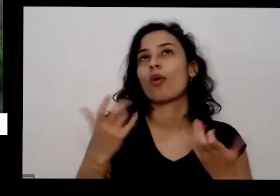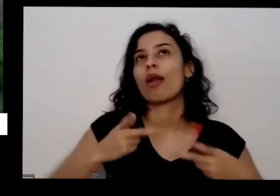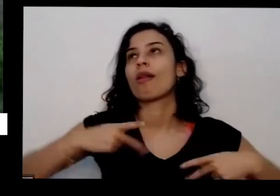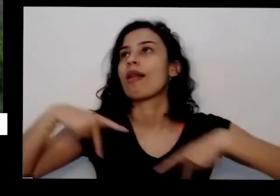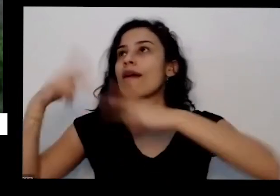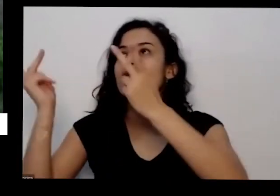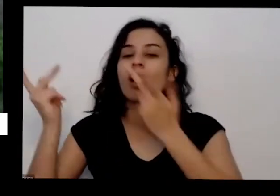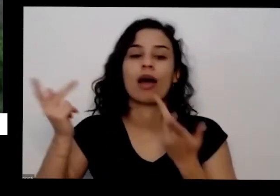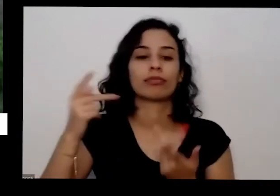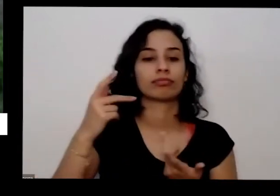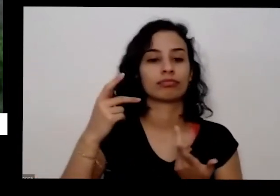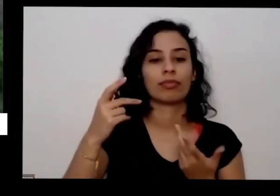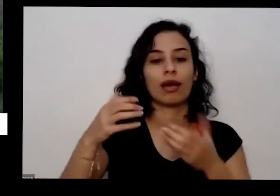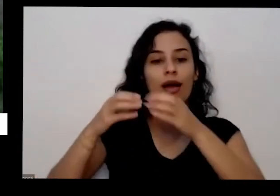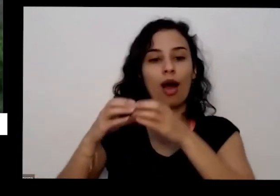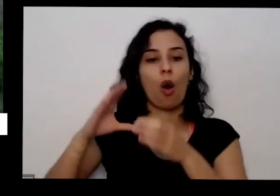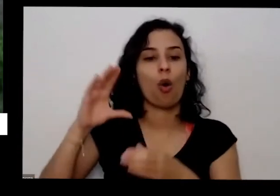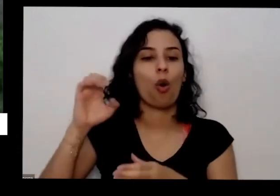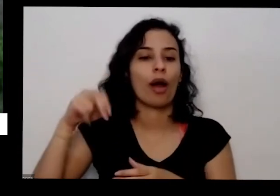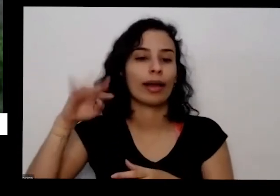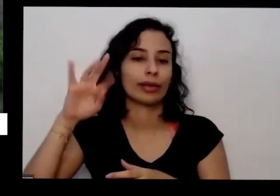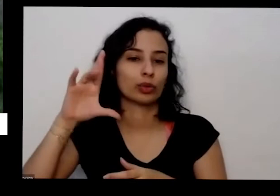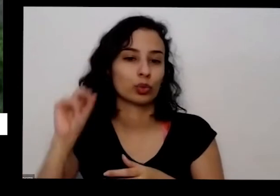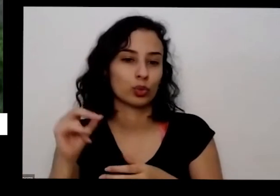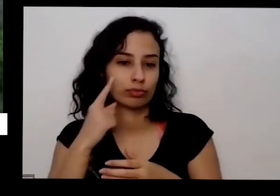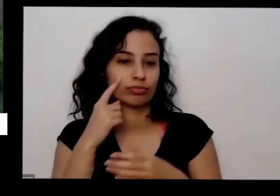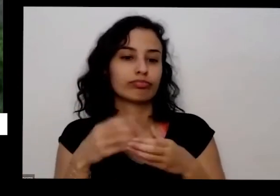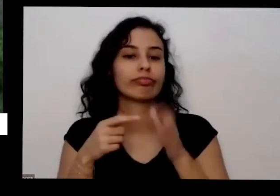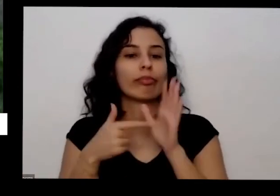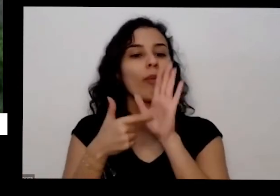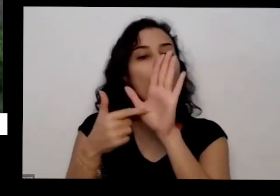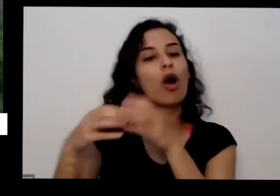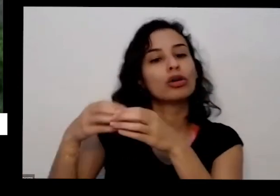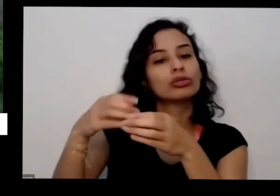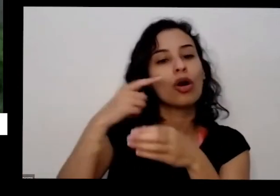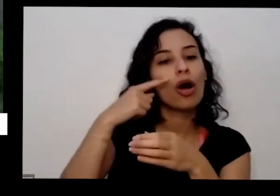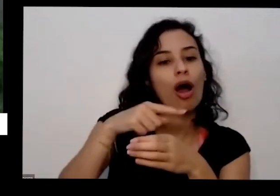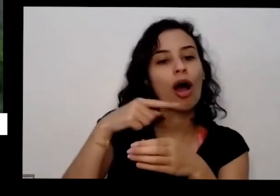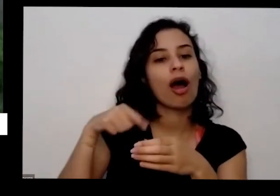pé de coentro desse tamanho aqui para sua casa eu já vai ficar muito mais feliz você vai poder